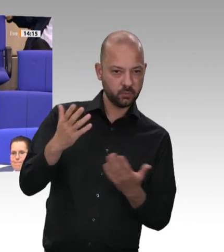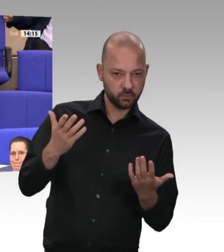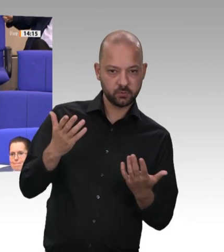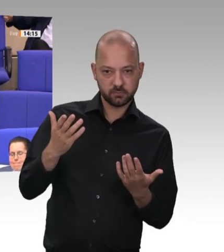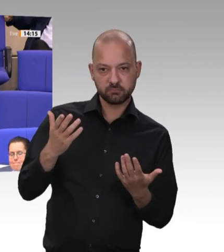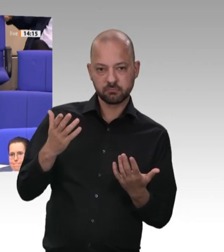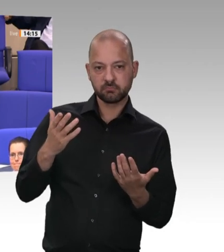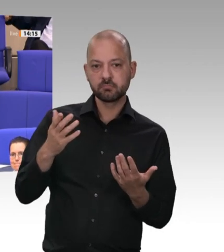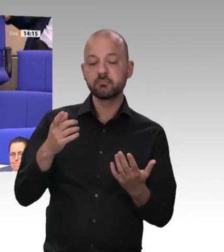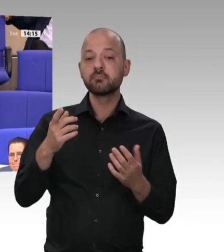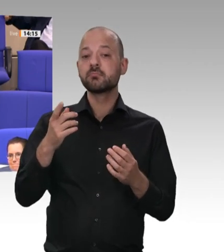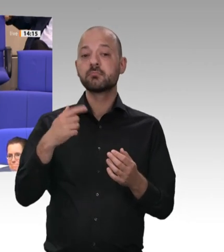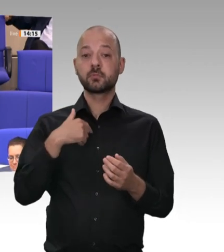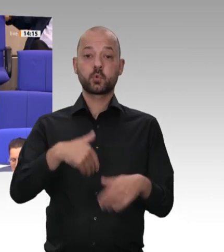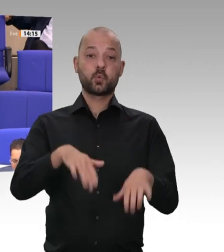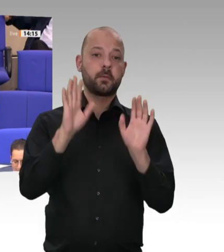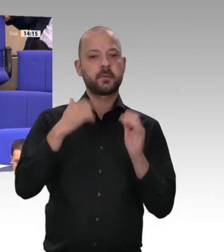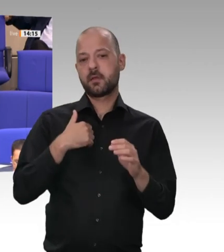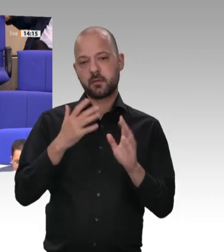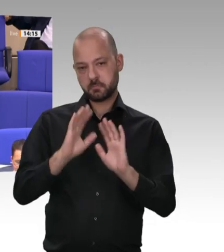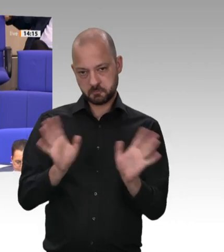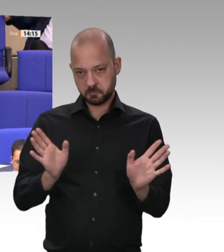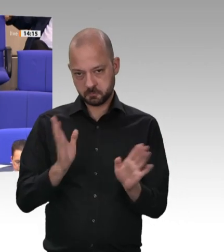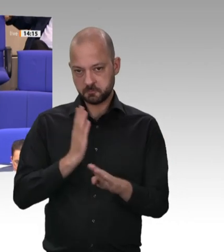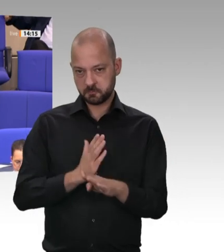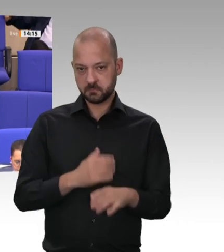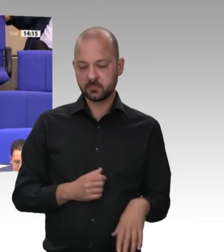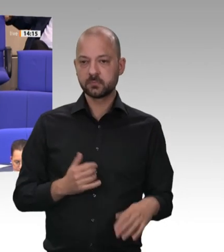angesprochen, dass eigentlich das Problem schon länger bekannt war. Ich zitiere aus